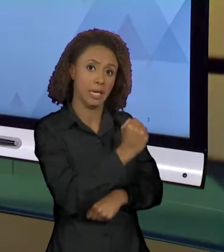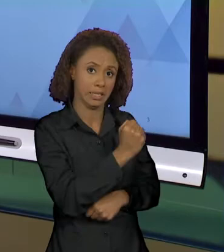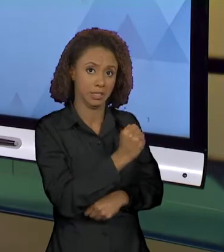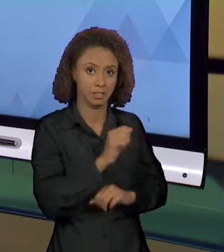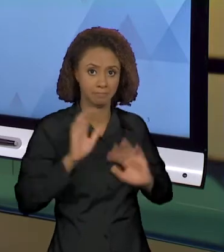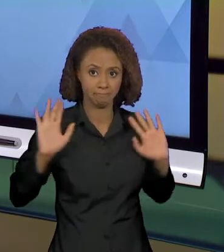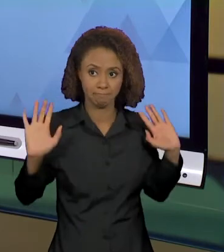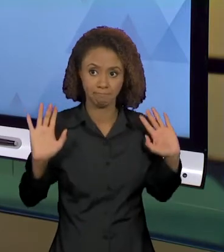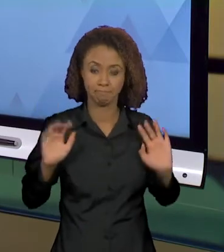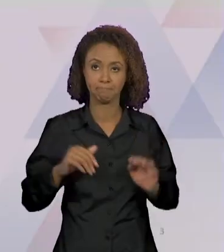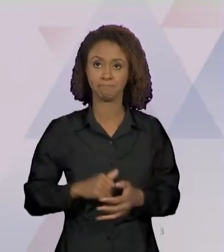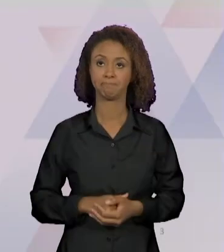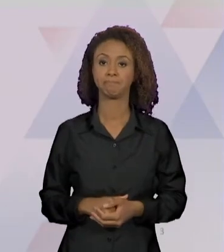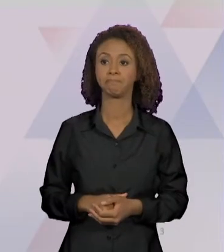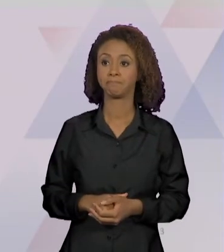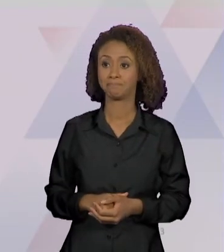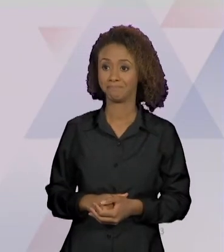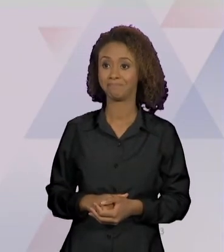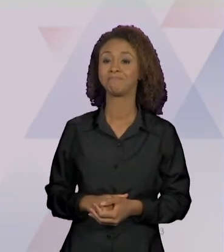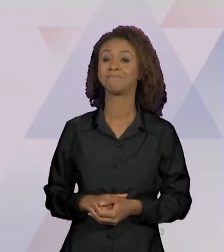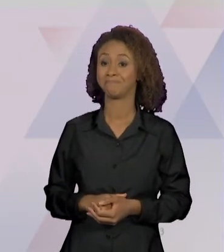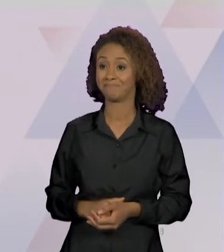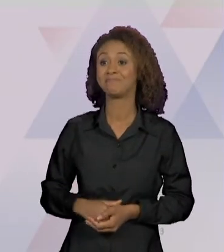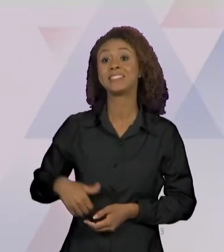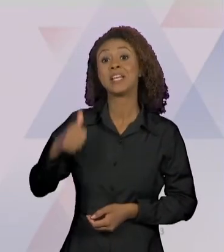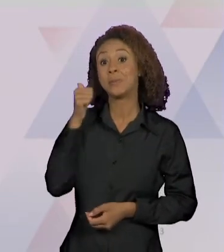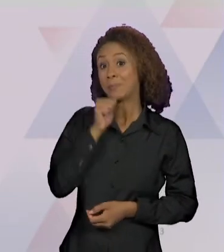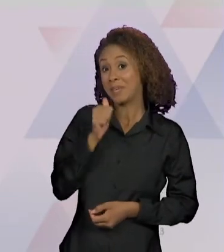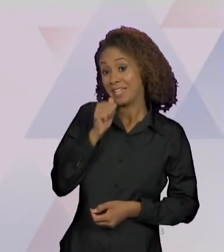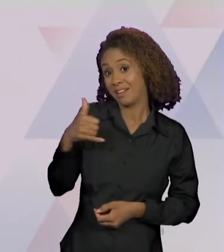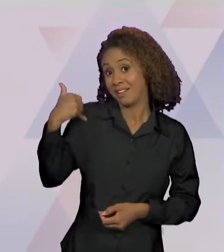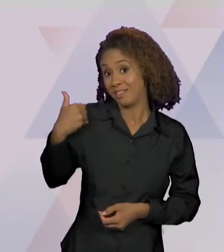NO "RIC MAIS"; MENINA DE 2 ANOS MATA A MÃE AO